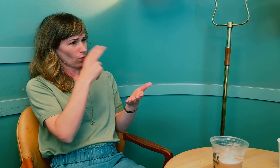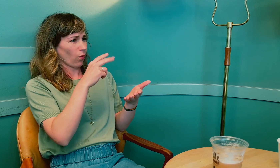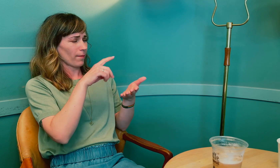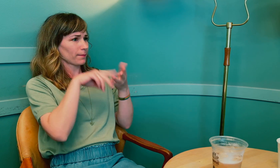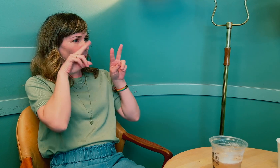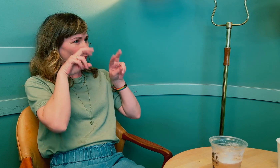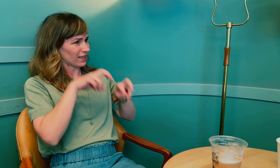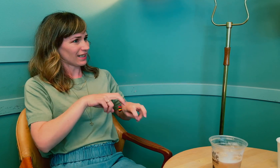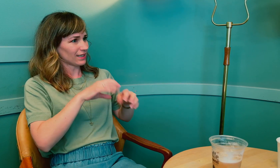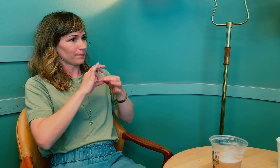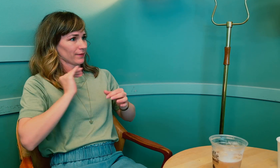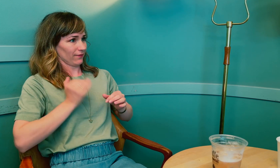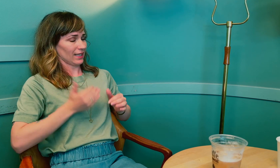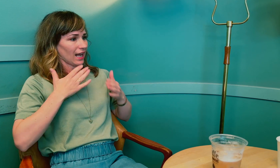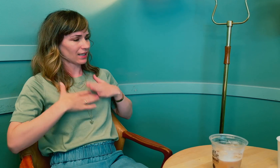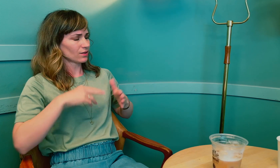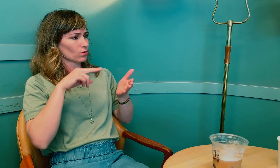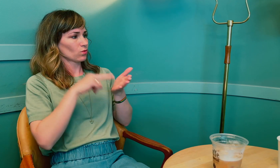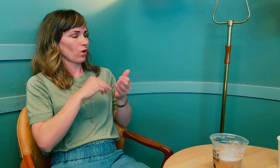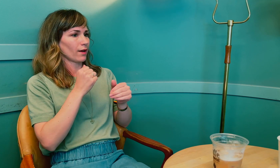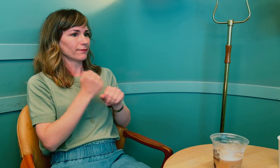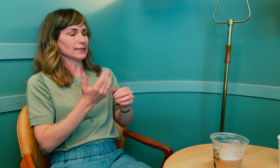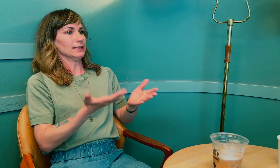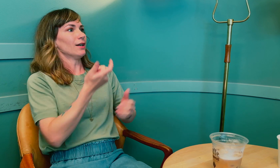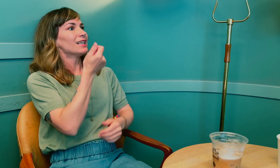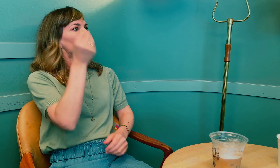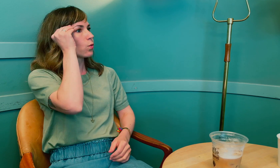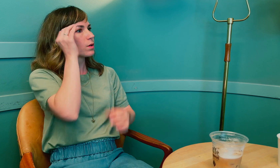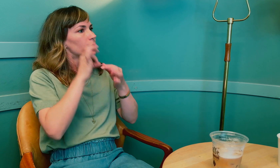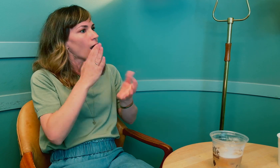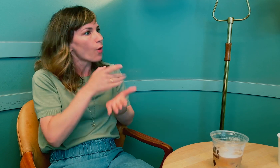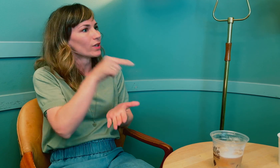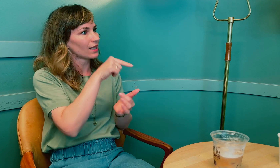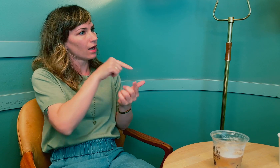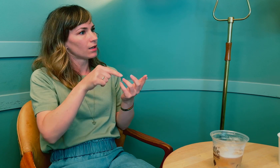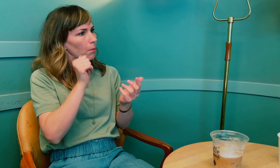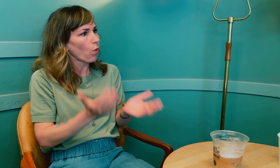Men jeg så også i utredningen om kvinnehelse at det er lite kunnskap om akkurat dette.